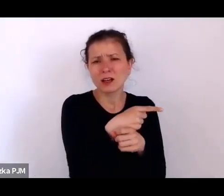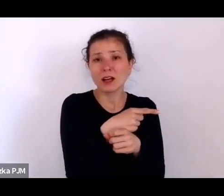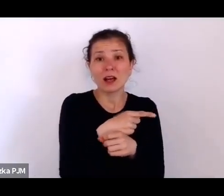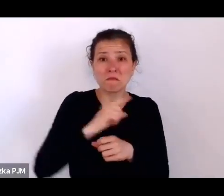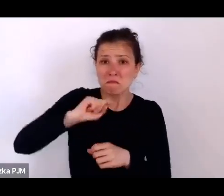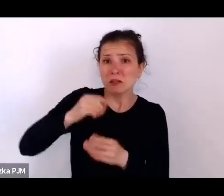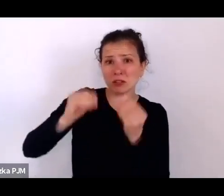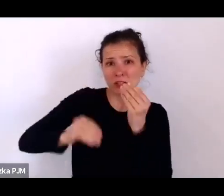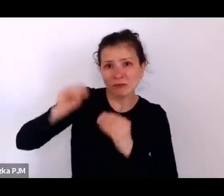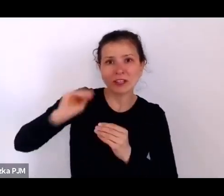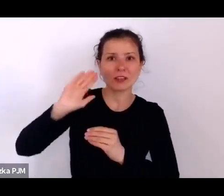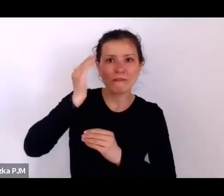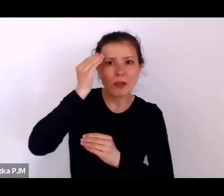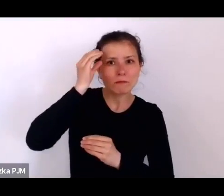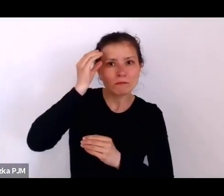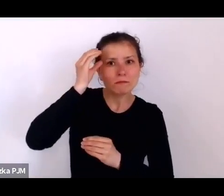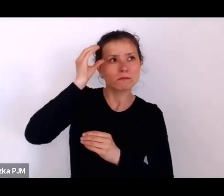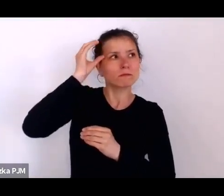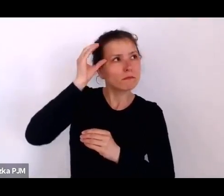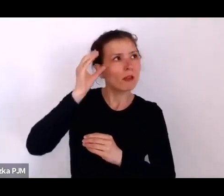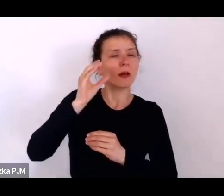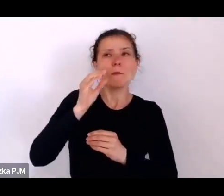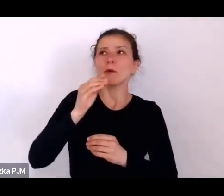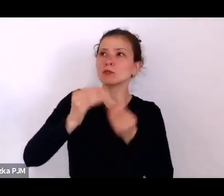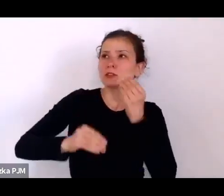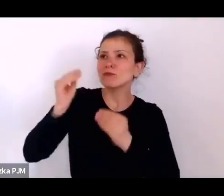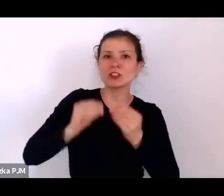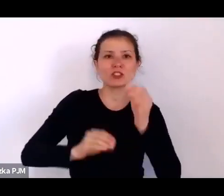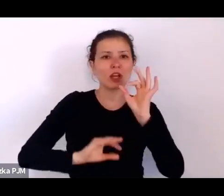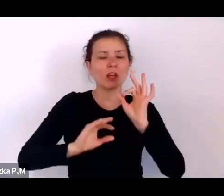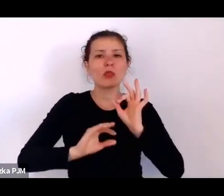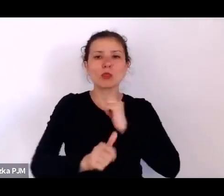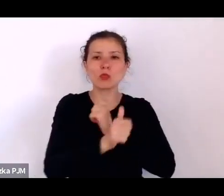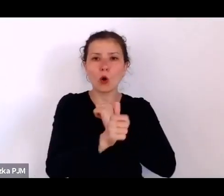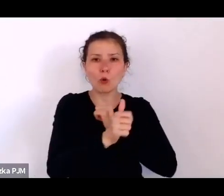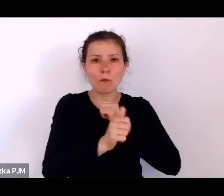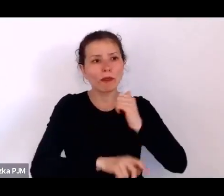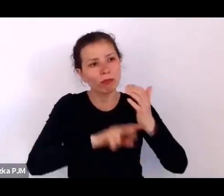coraz więcej dokumentów jest studiowanych i analizowanych.